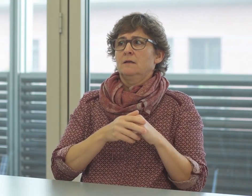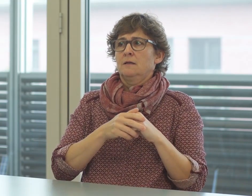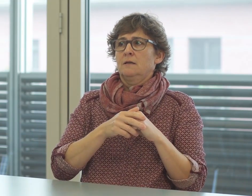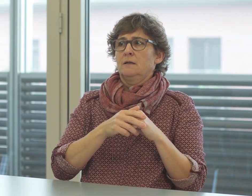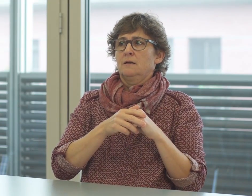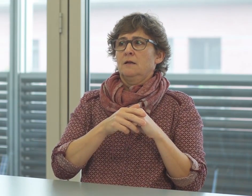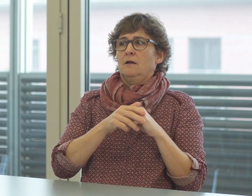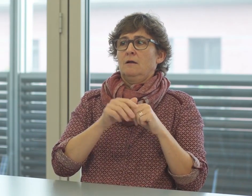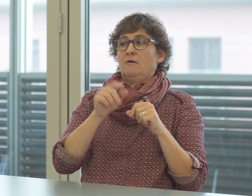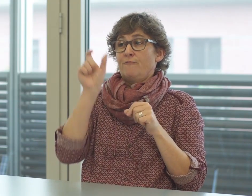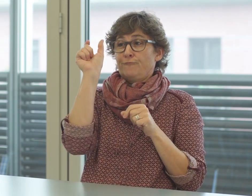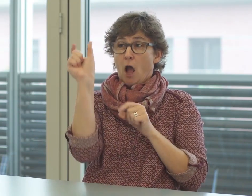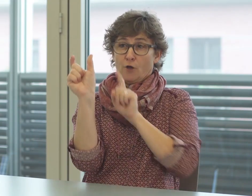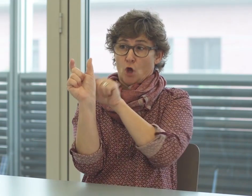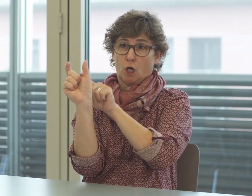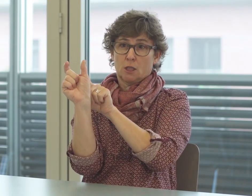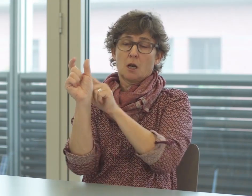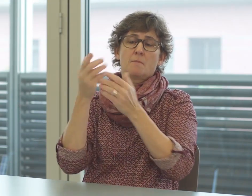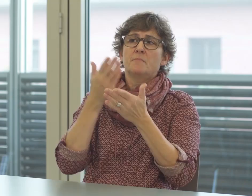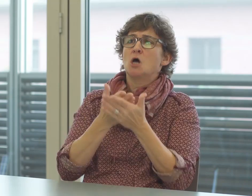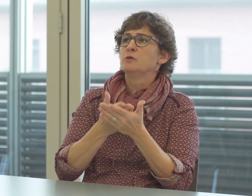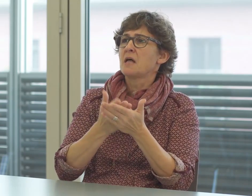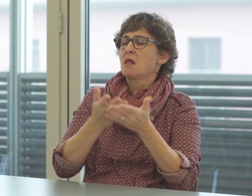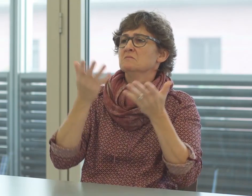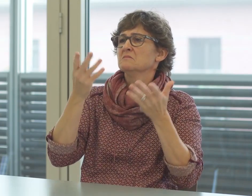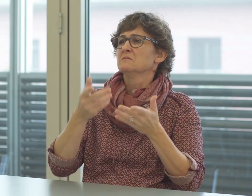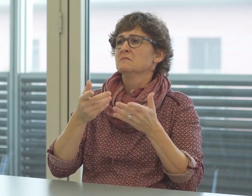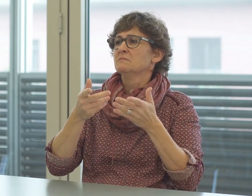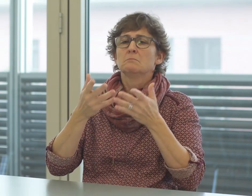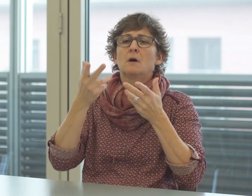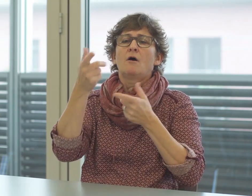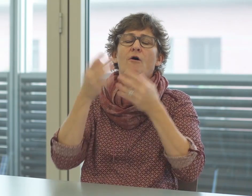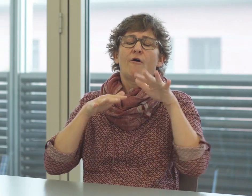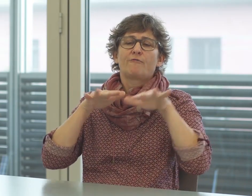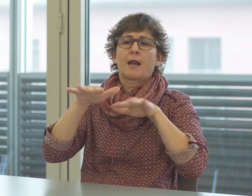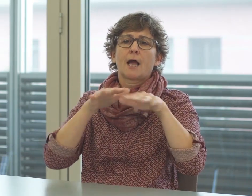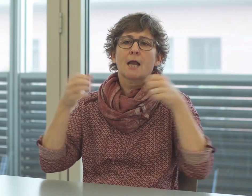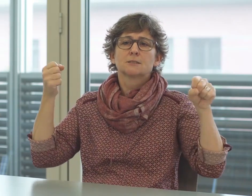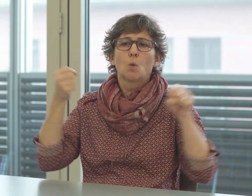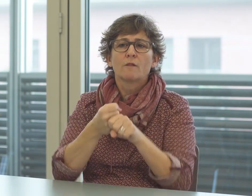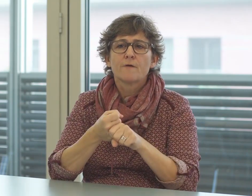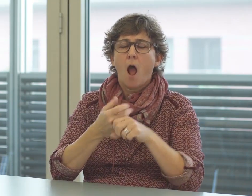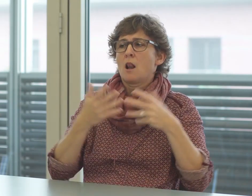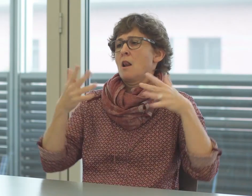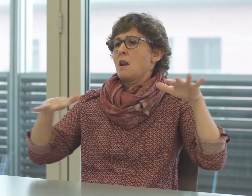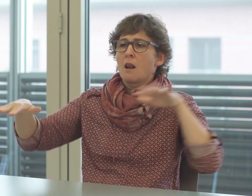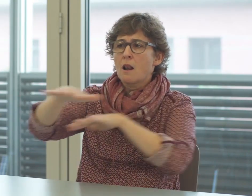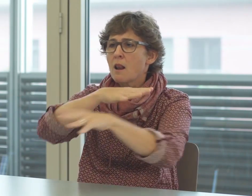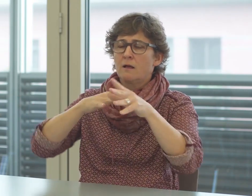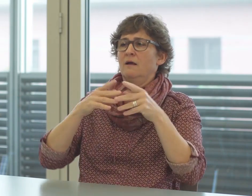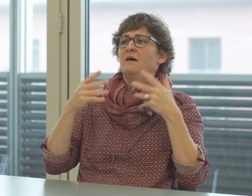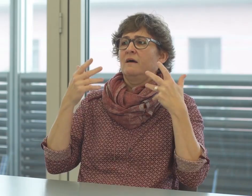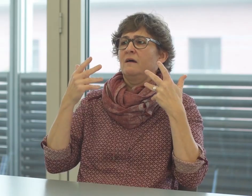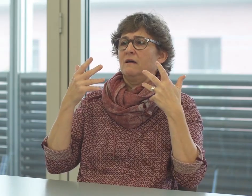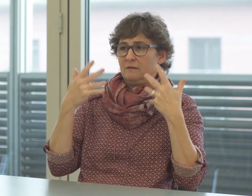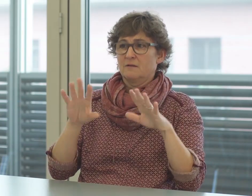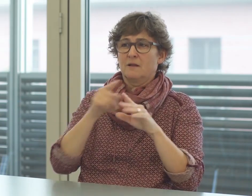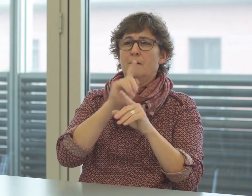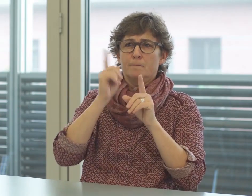Wenn zum Beispiel ein Verkehrsunfall passiert, verlaufen die Ermittlungen nach bestimmten